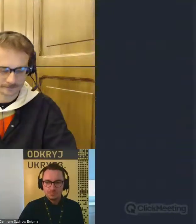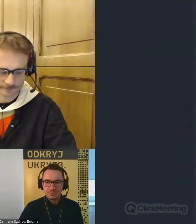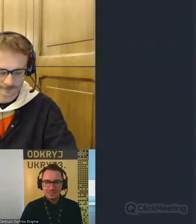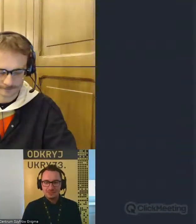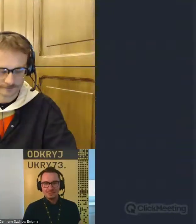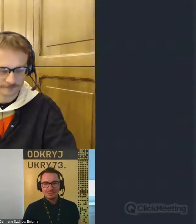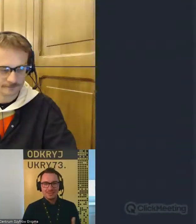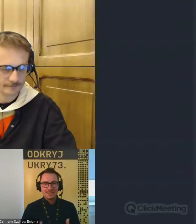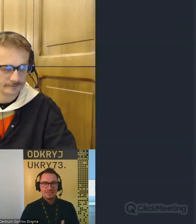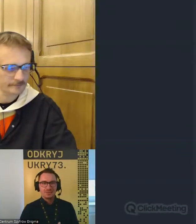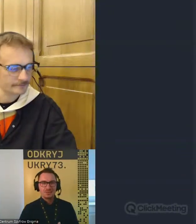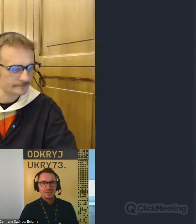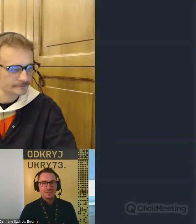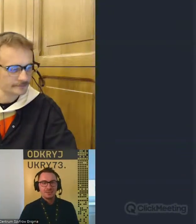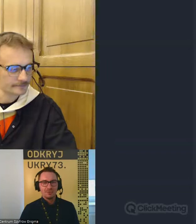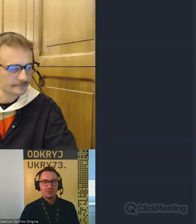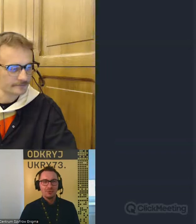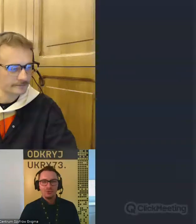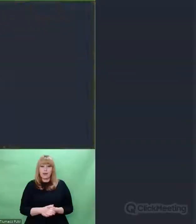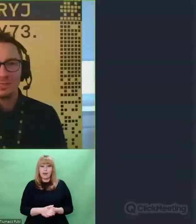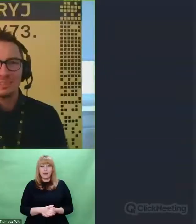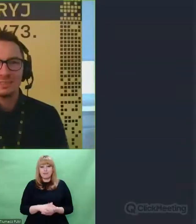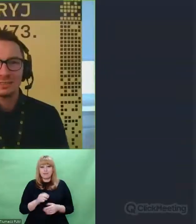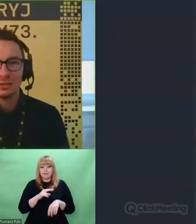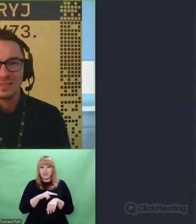Patryku, niestety nasz czas powoli dobiega końca.